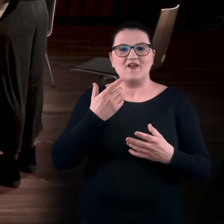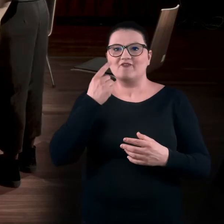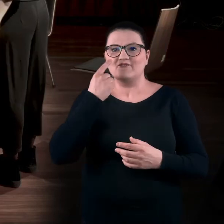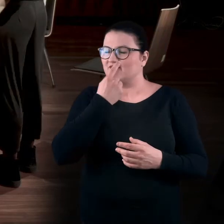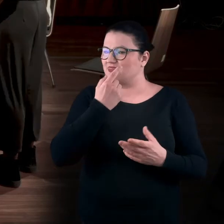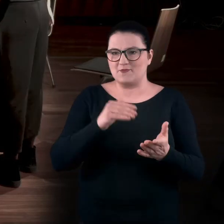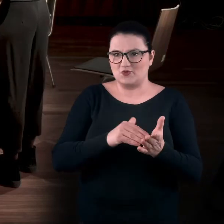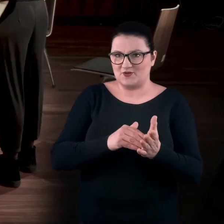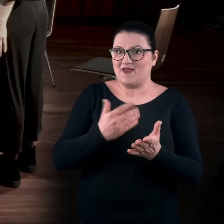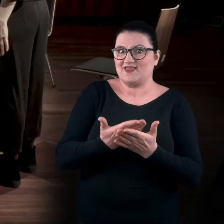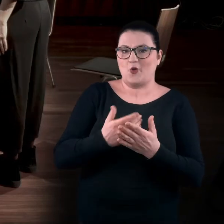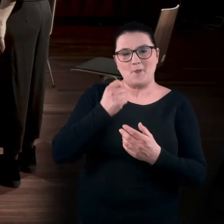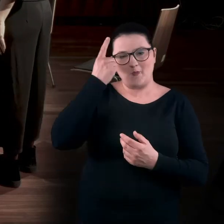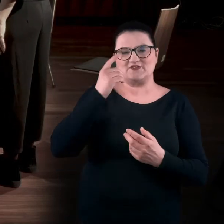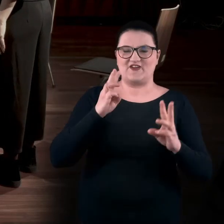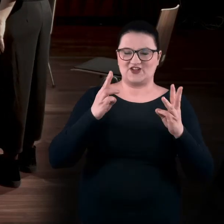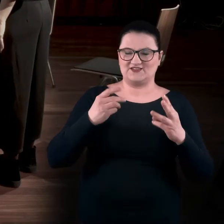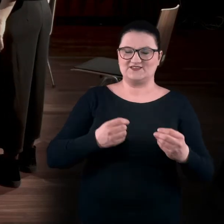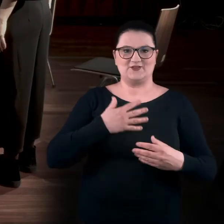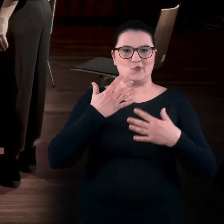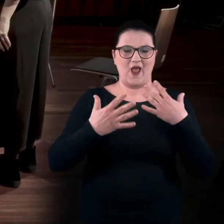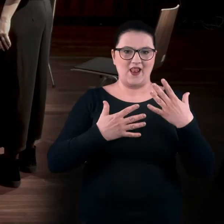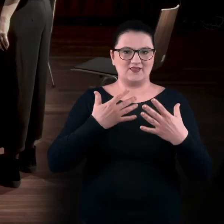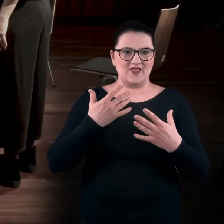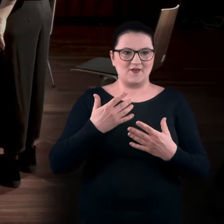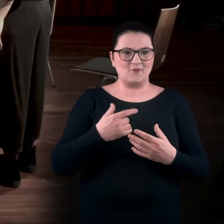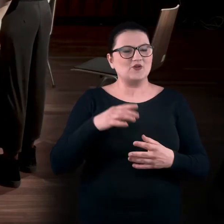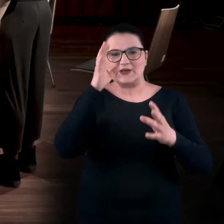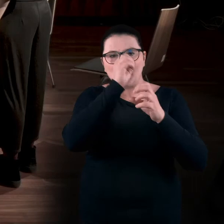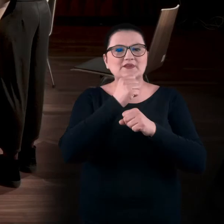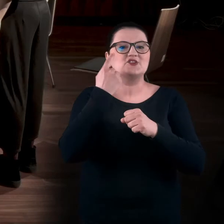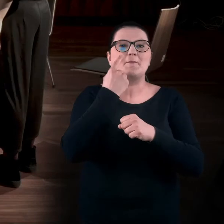bo jak się tylko patrzy, zapomina się o tym, że oprócz patrzenia jest cała reszta.